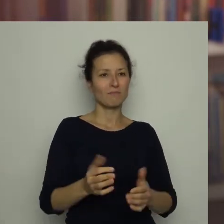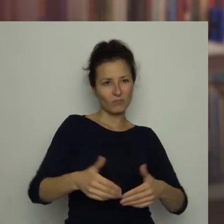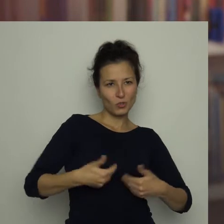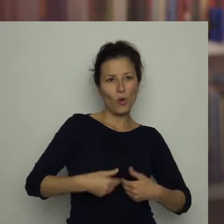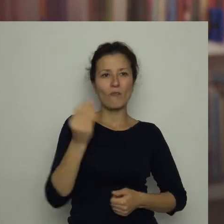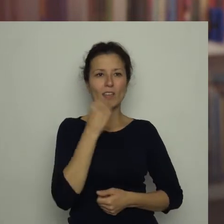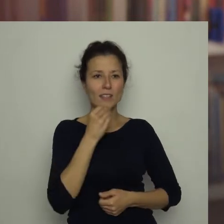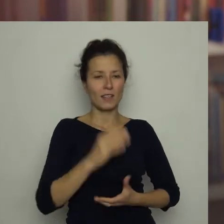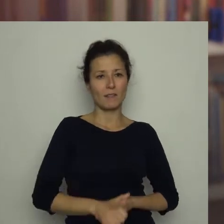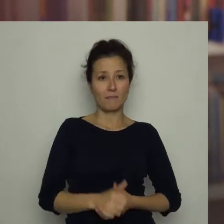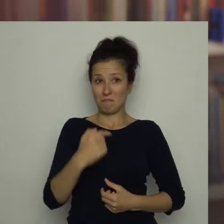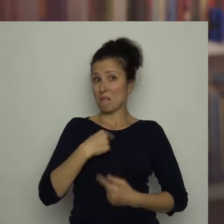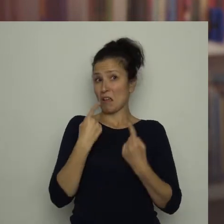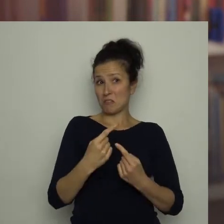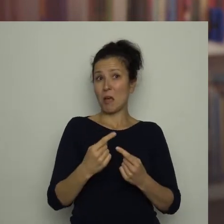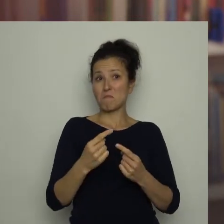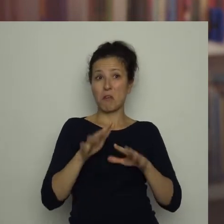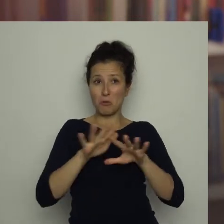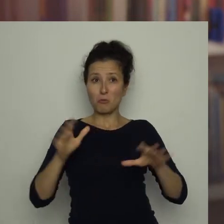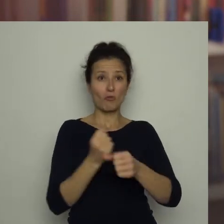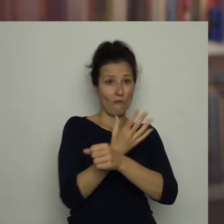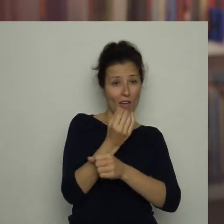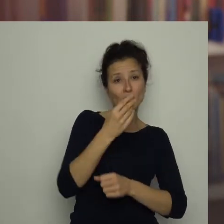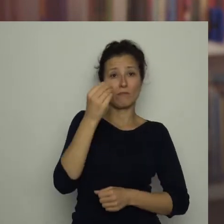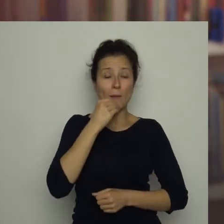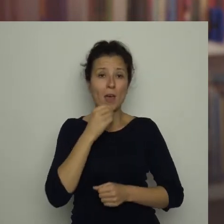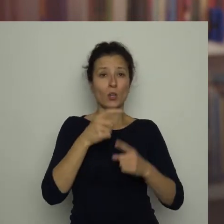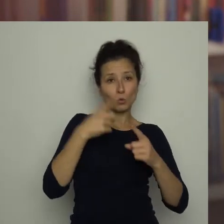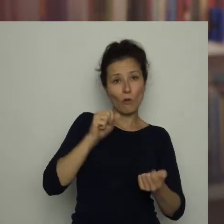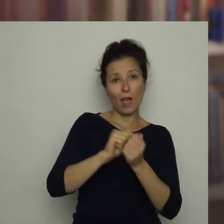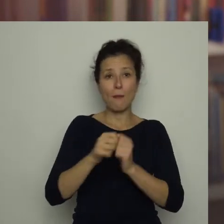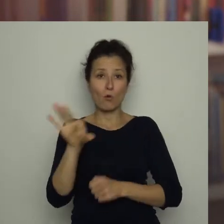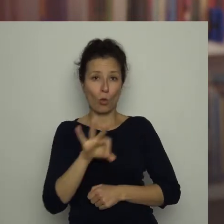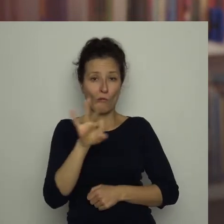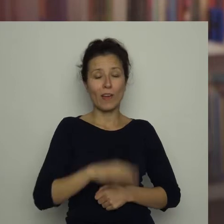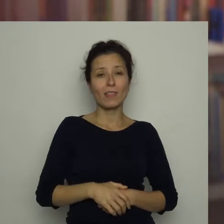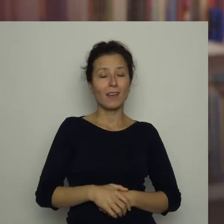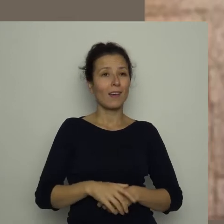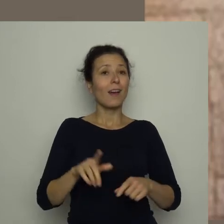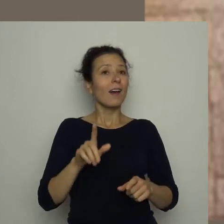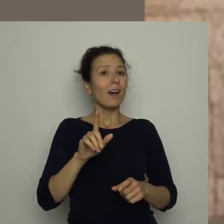Sam jadam duże ilości warzyw surowych i gotowanych i szczególnie je polecam!